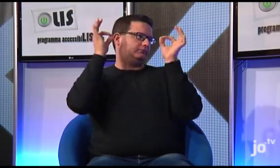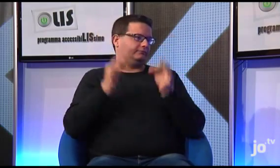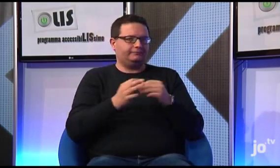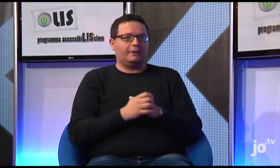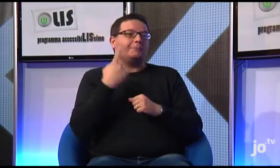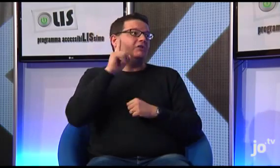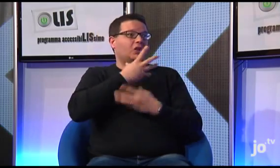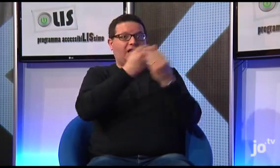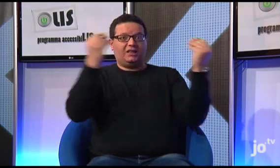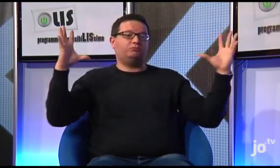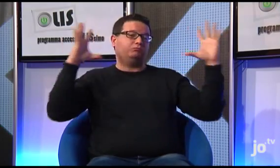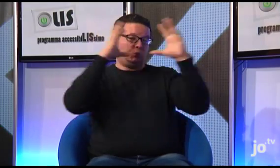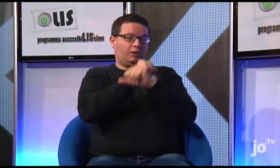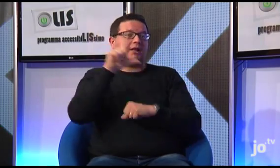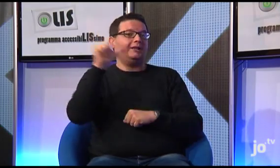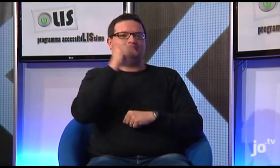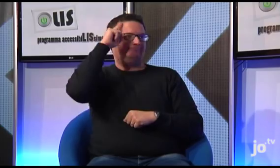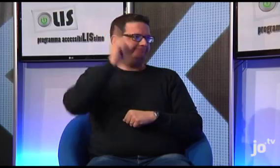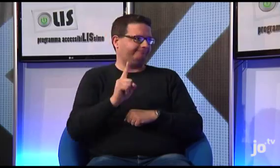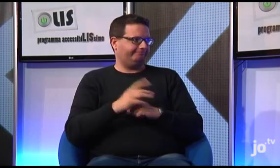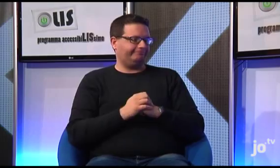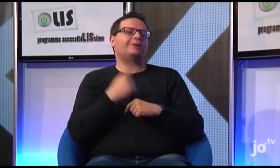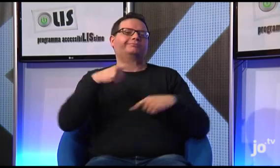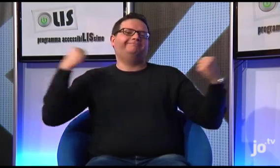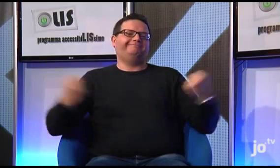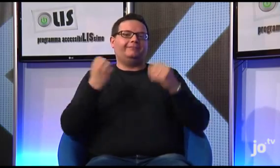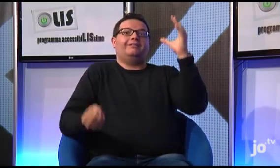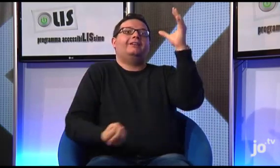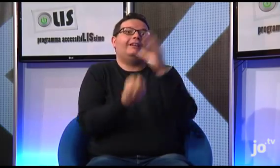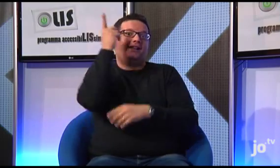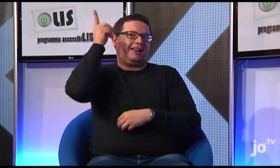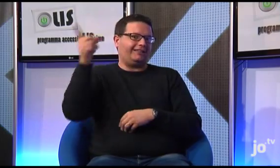"...molti sordi infatti erano del tutto all'oscuro di ciò che riguardava la religione e il linguaggio religioso e di lì si è costituito il nostro gruppo.